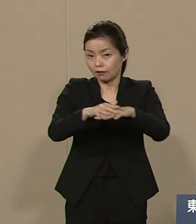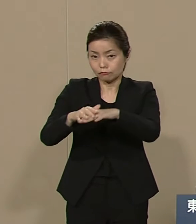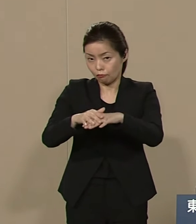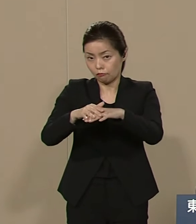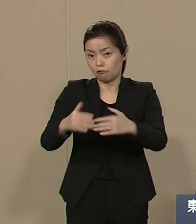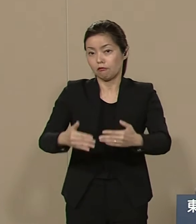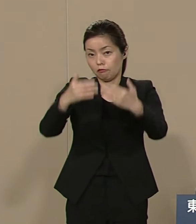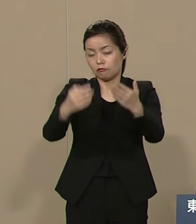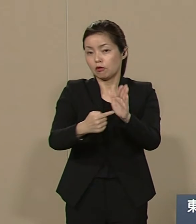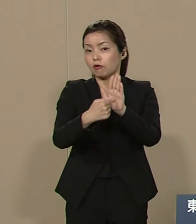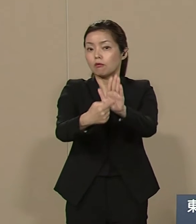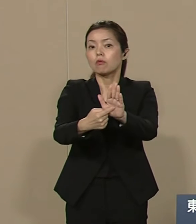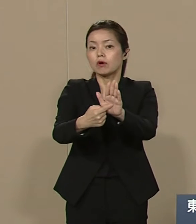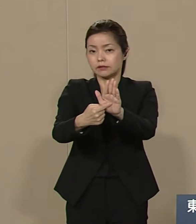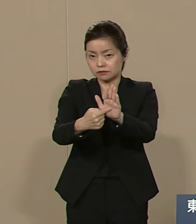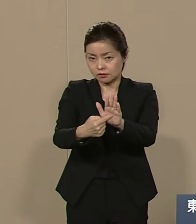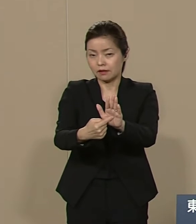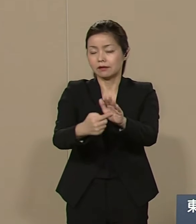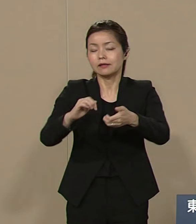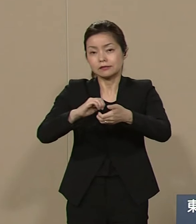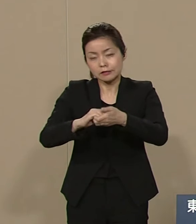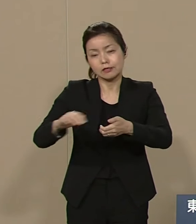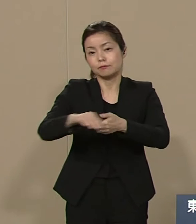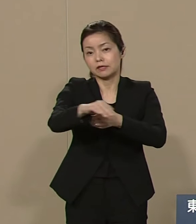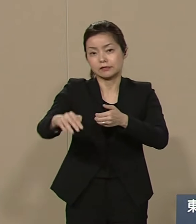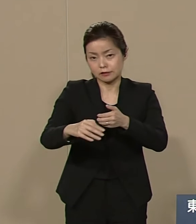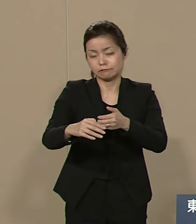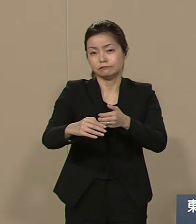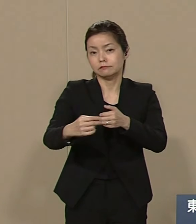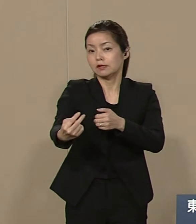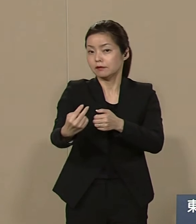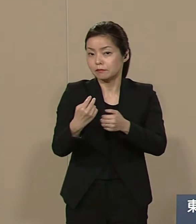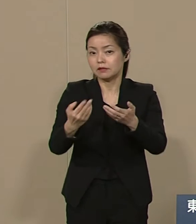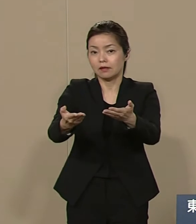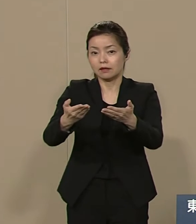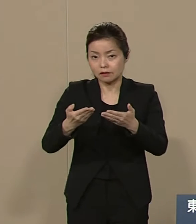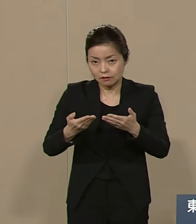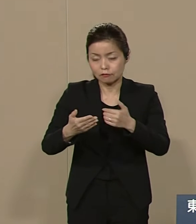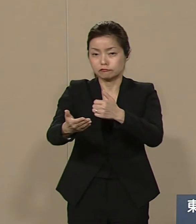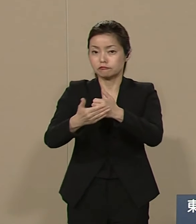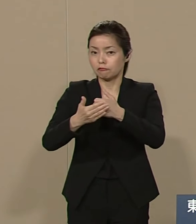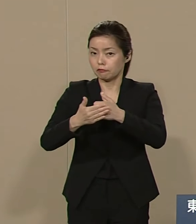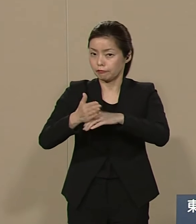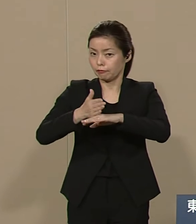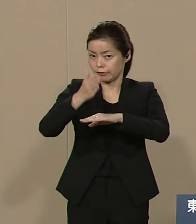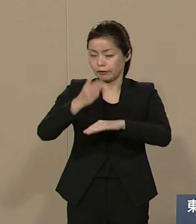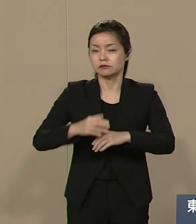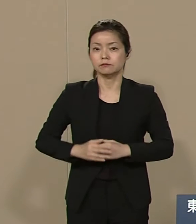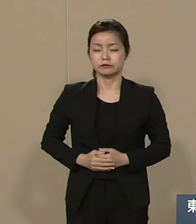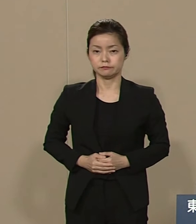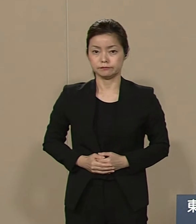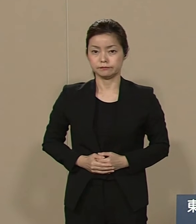皆様に実現に向けて お力添え賜わりたく よろしくお願い申し上げます